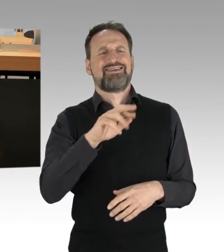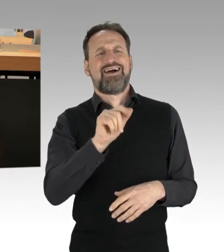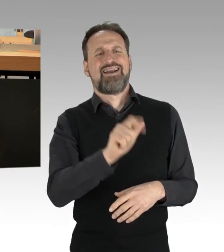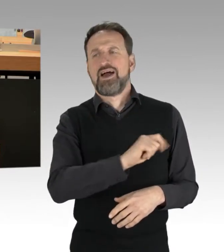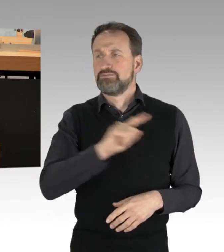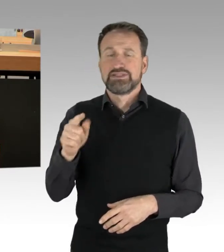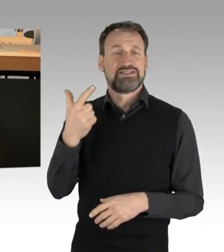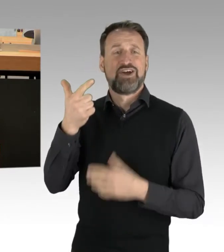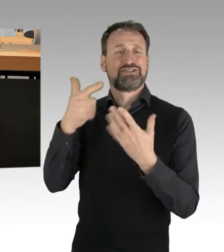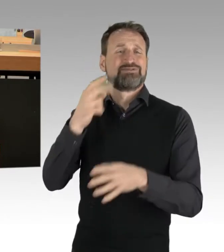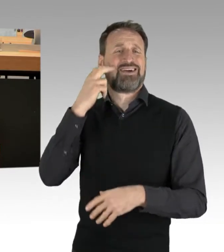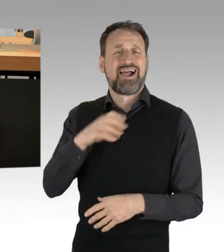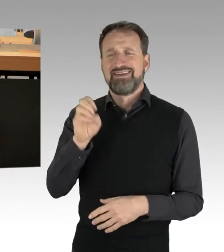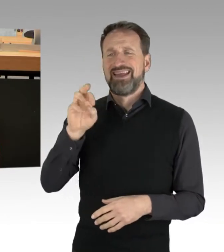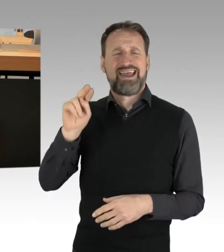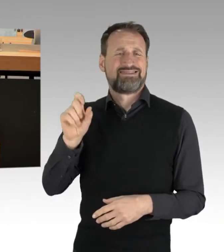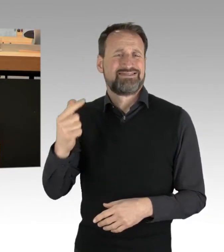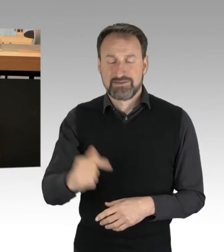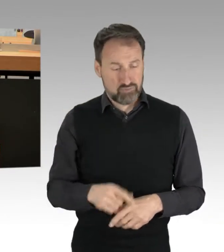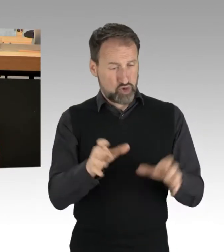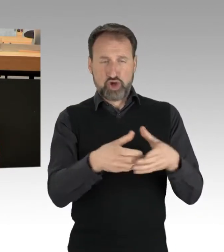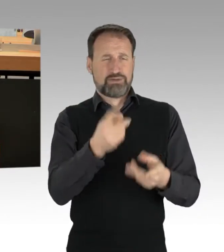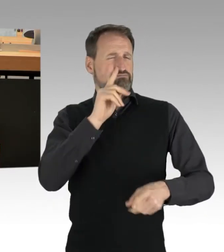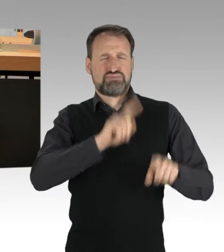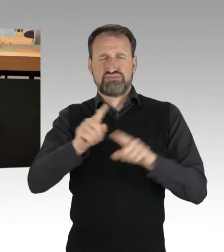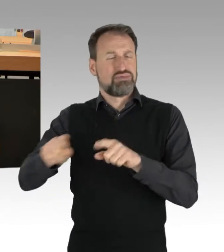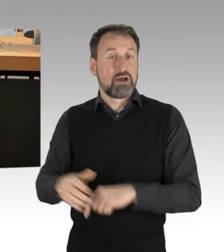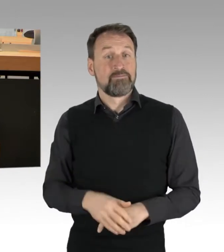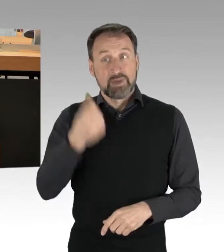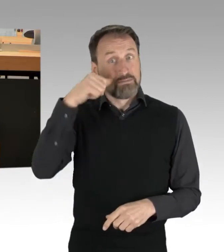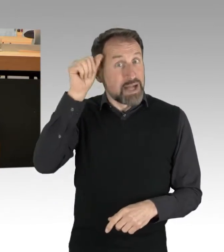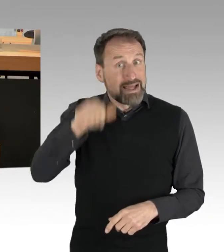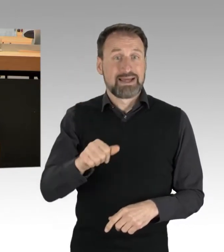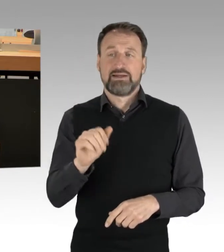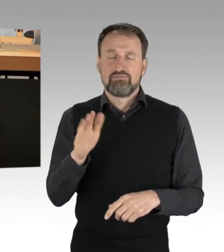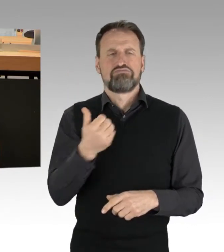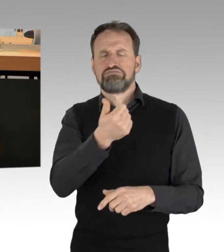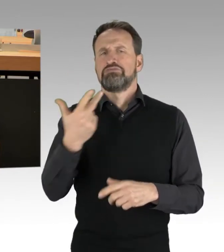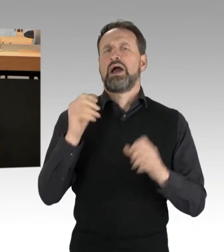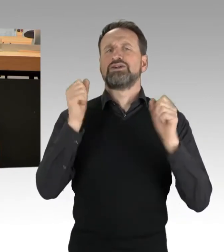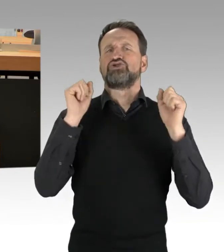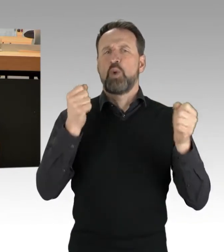In Berlin, es wurde genannt, gab es circa 30 Aktionen, unter anderem an der A100 und der A103.